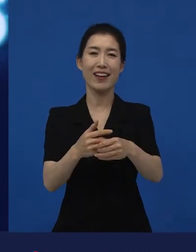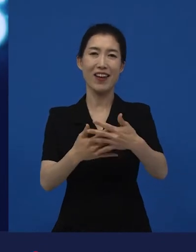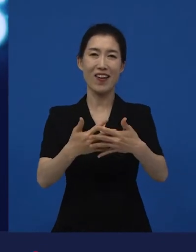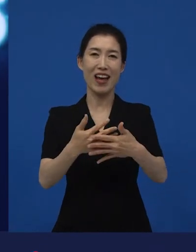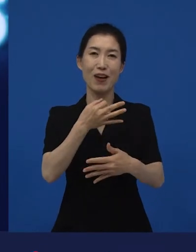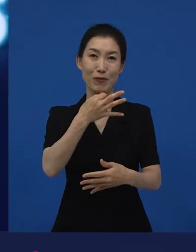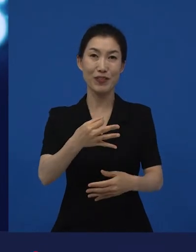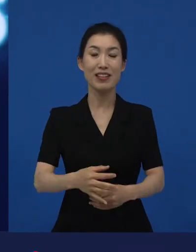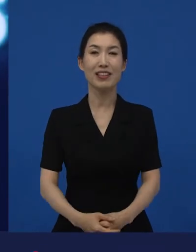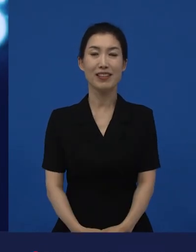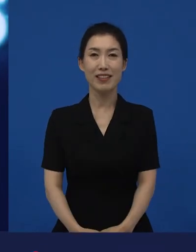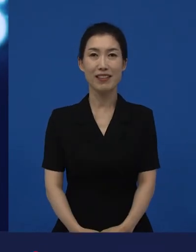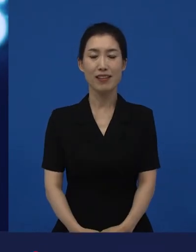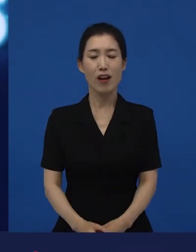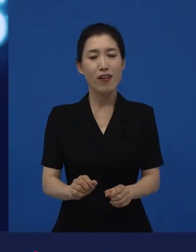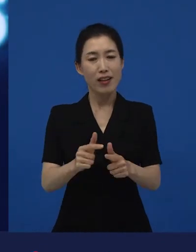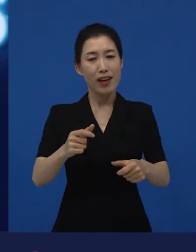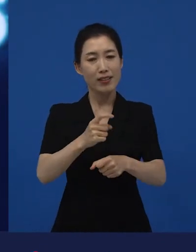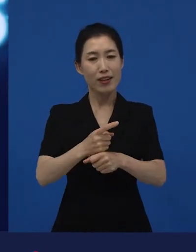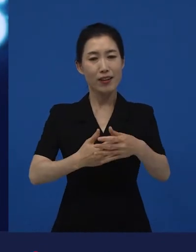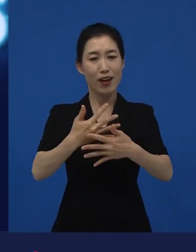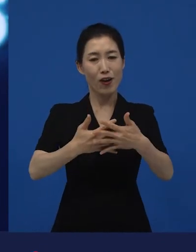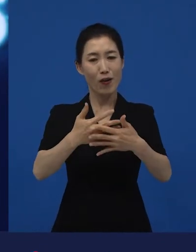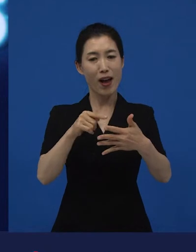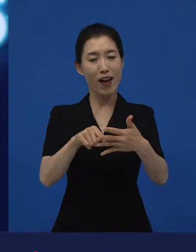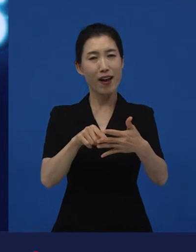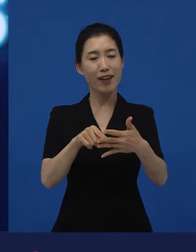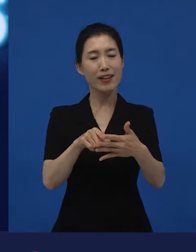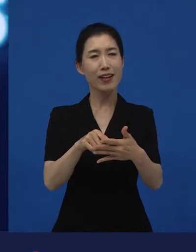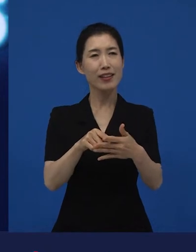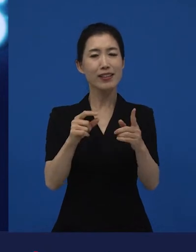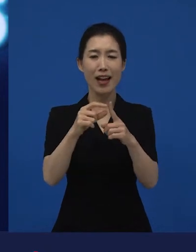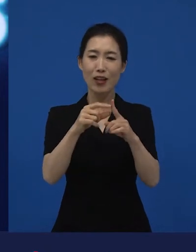다양성 영화라는 말은 어떻게 보면 굉장히